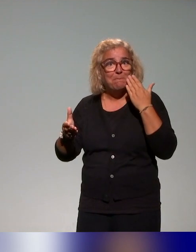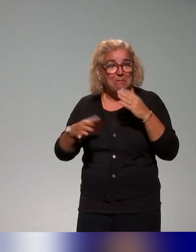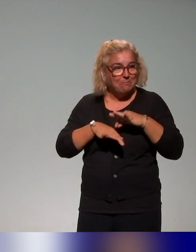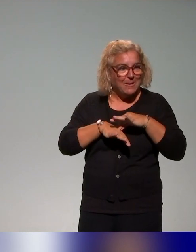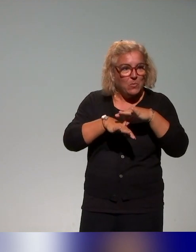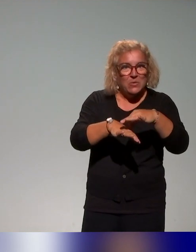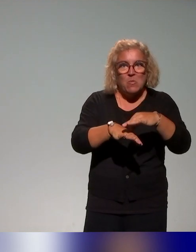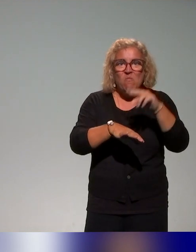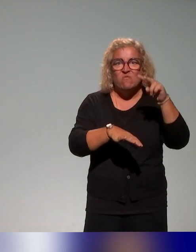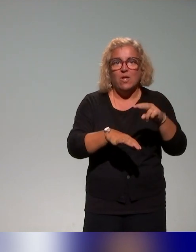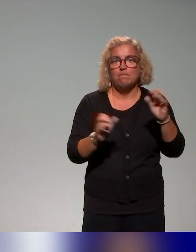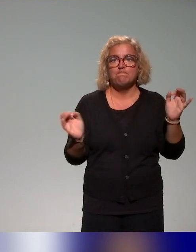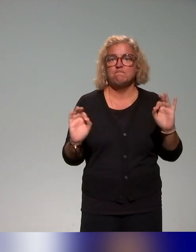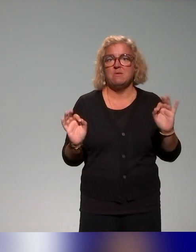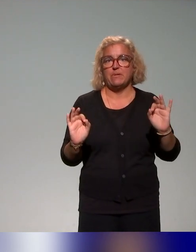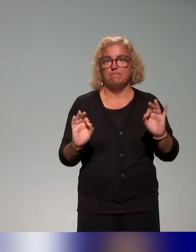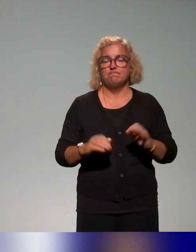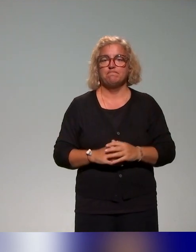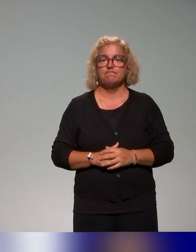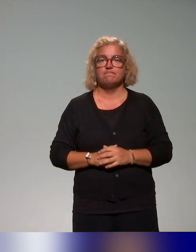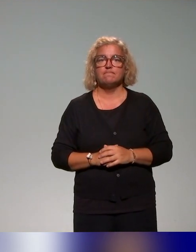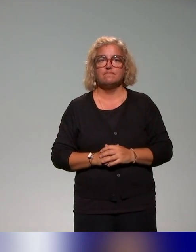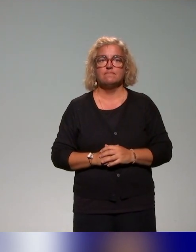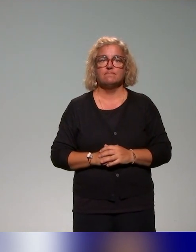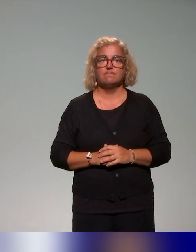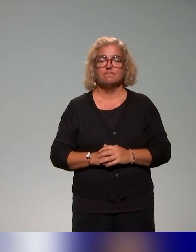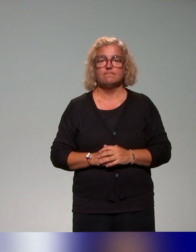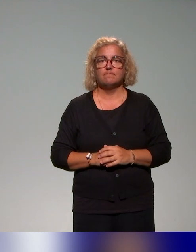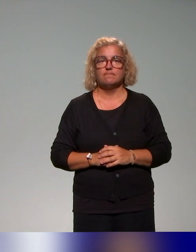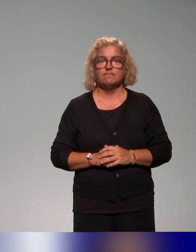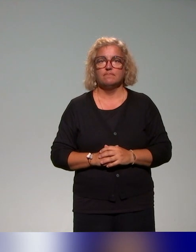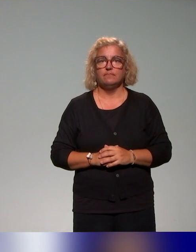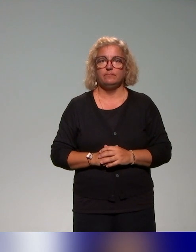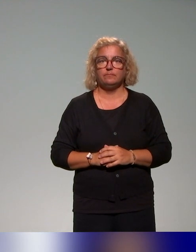il n'y avait pas d'accompagnement qui était proposé aux équipes